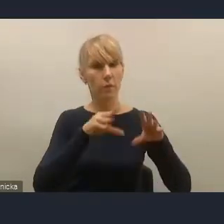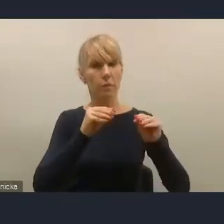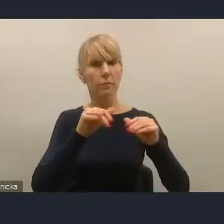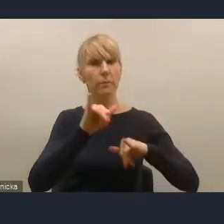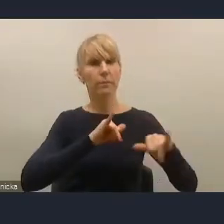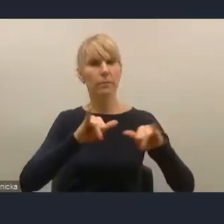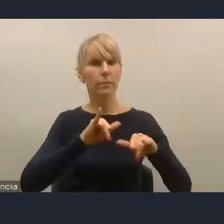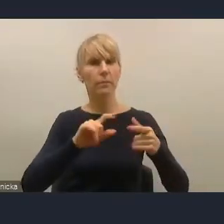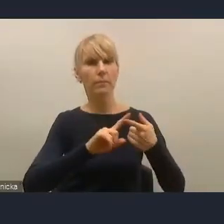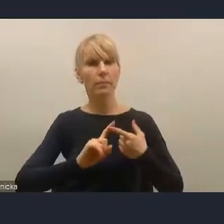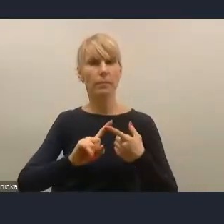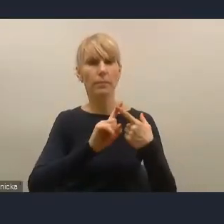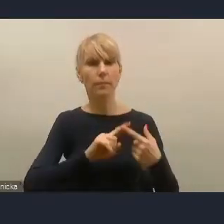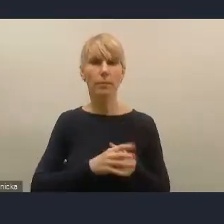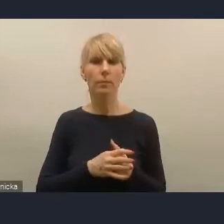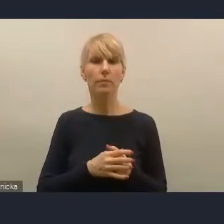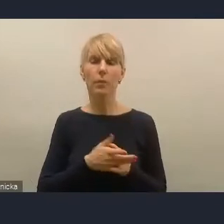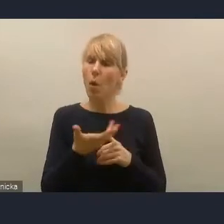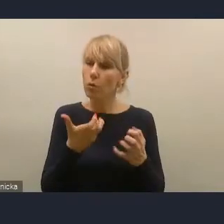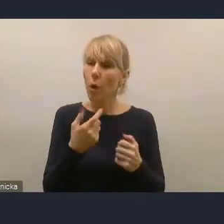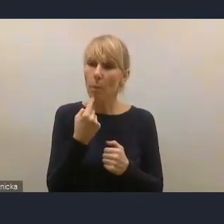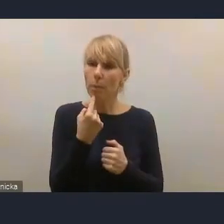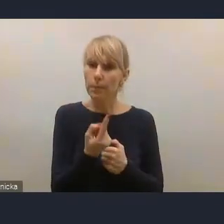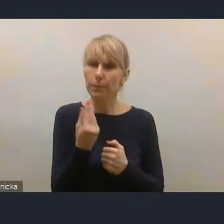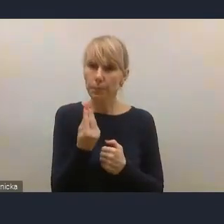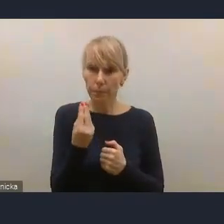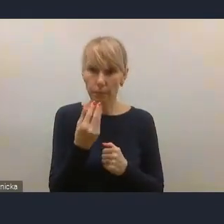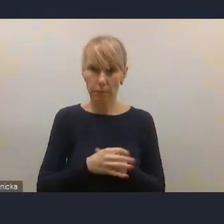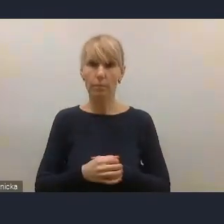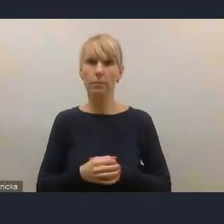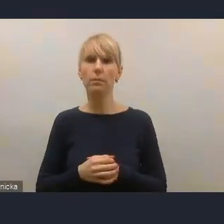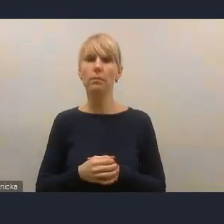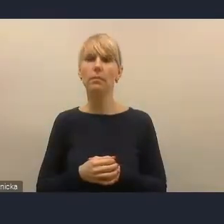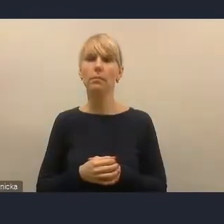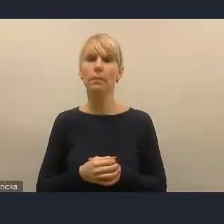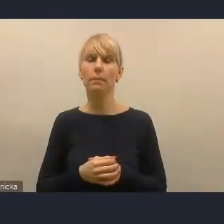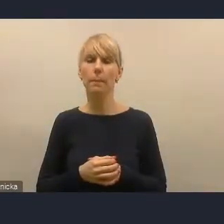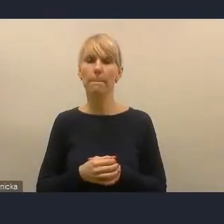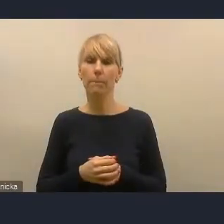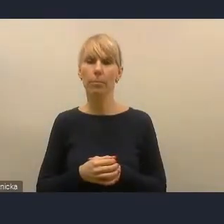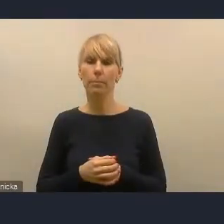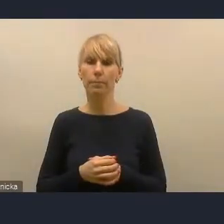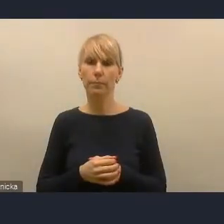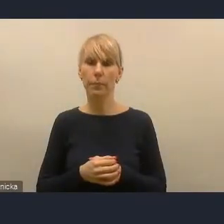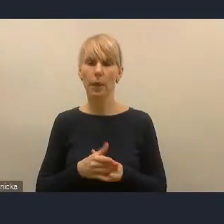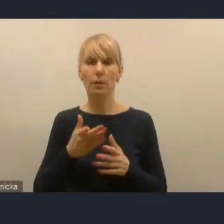chcę zwrócić uwagę na znaczenie dla rozwoju miast pewnego elementu,